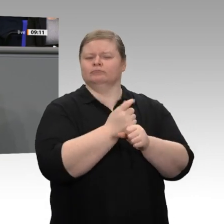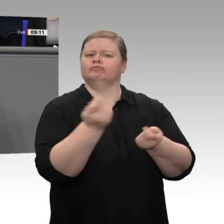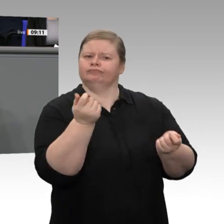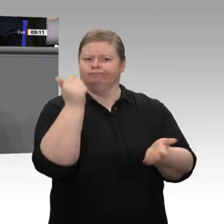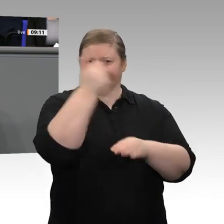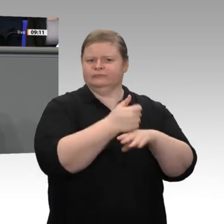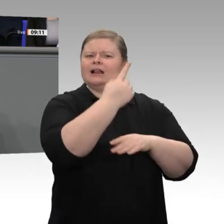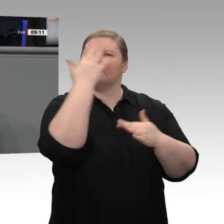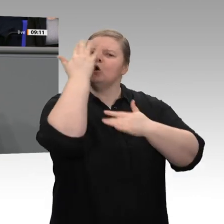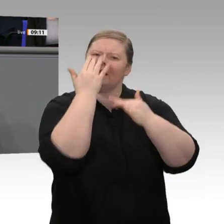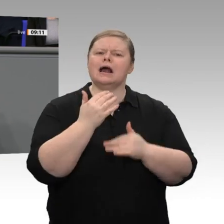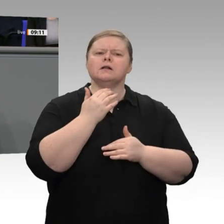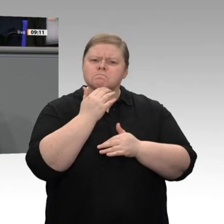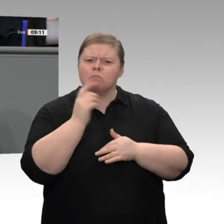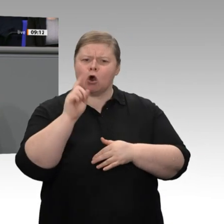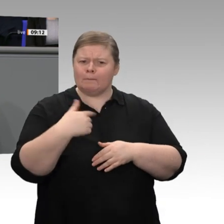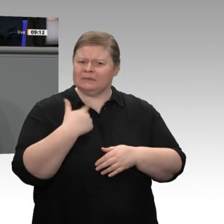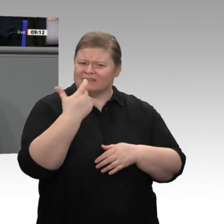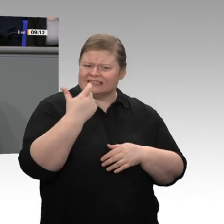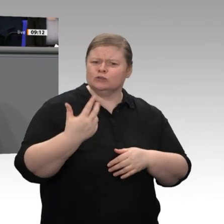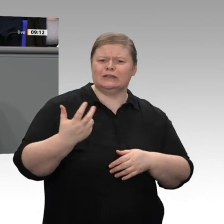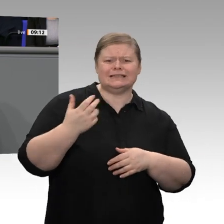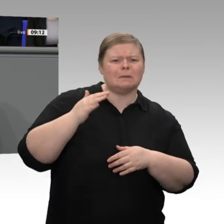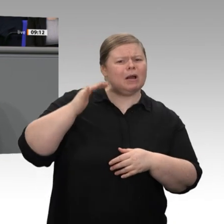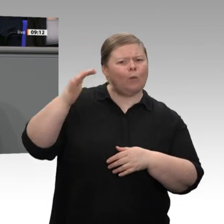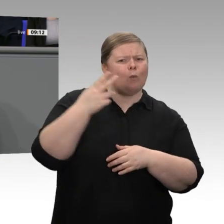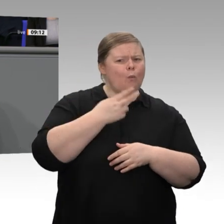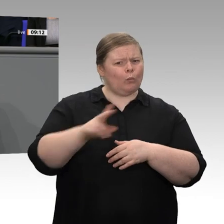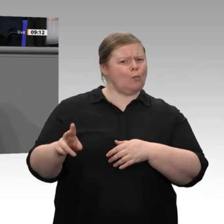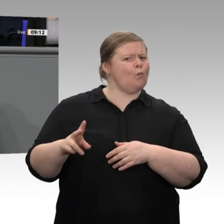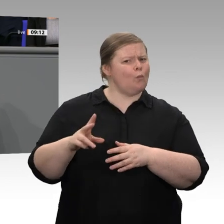dann wird er es nur tun, wenn er an die Verlässlichkeit der Rahmenbedingungen glaubt,